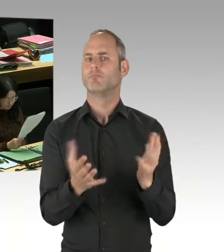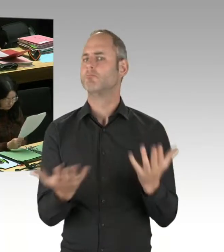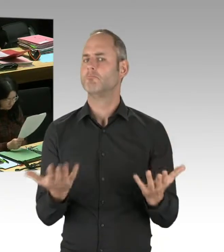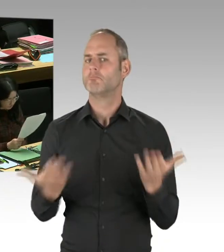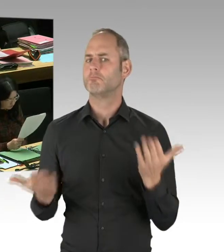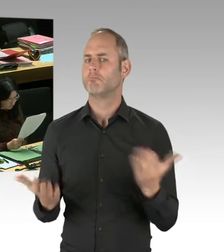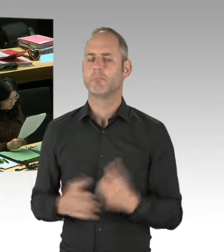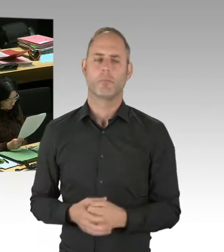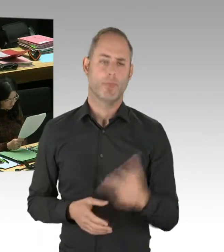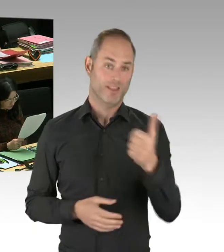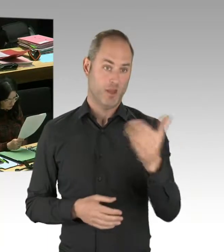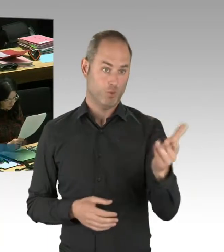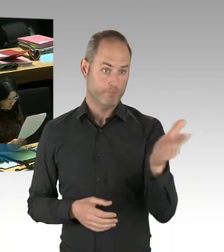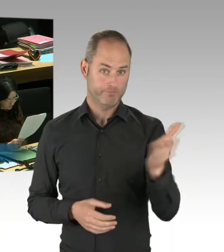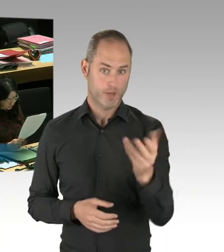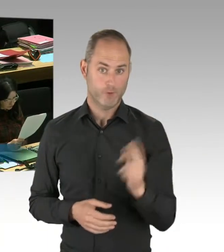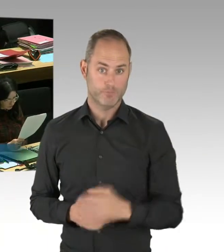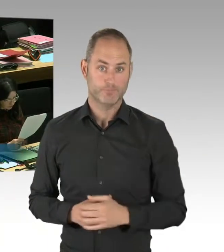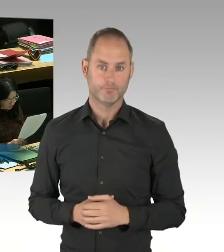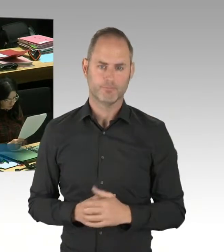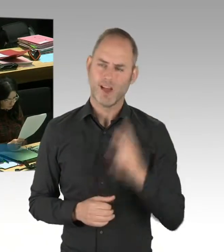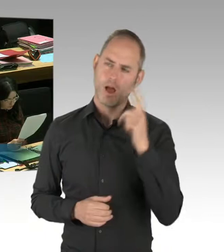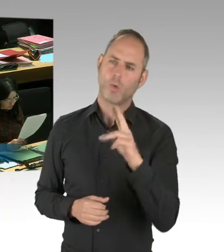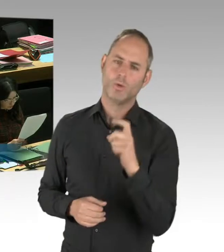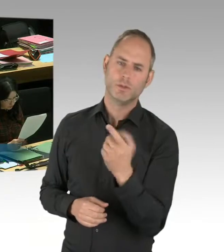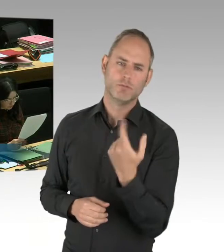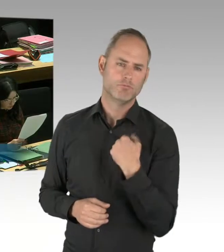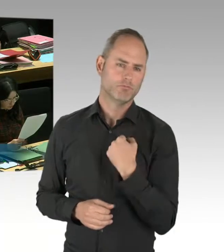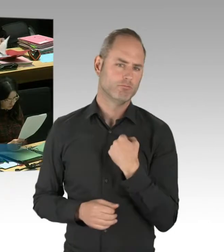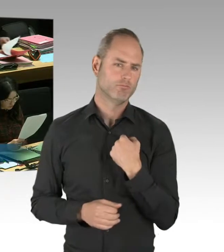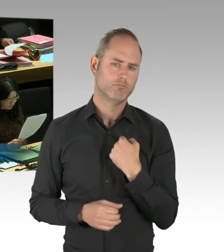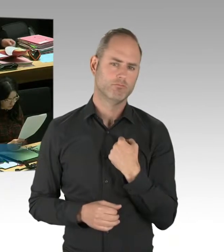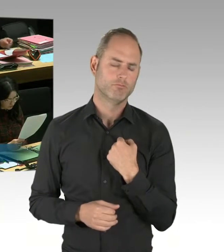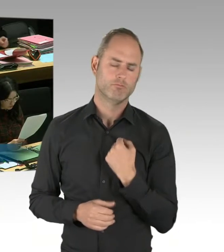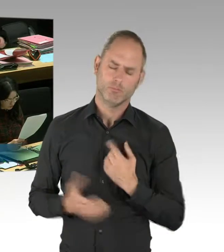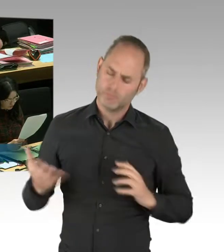dass der polizeiliche Staatsschutz, die Organisationseinheit,